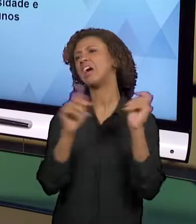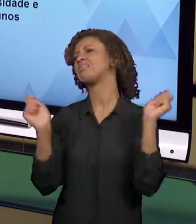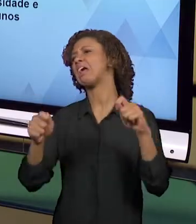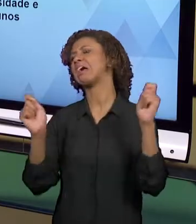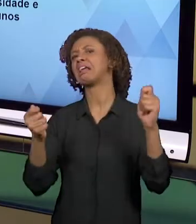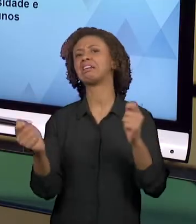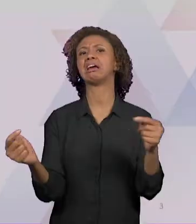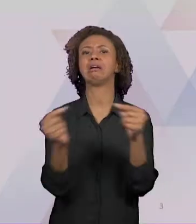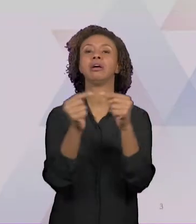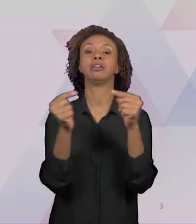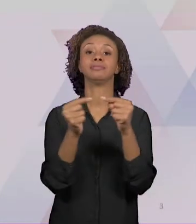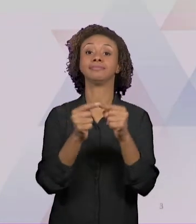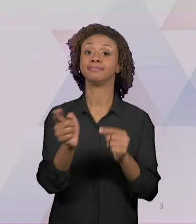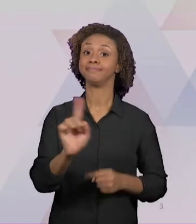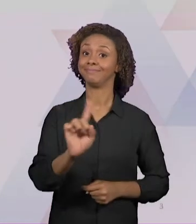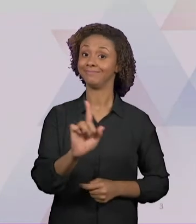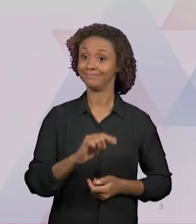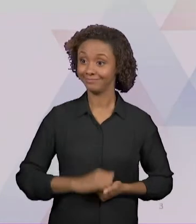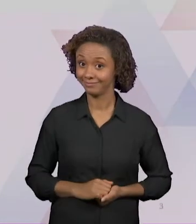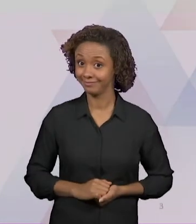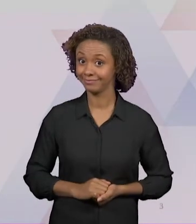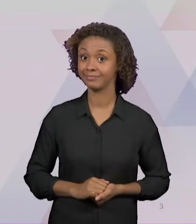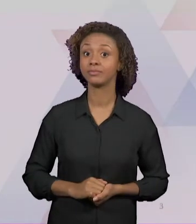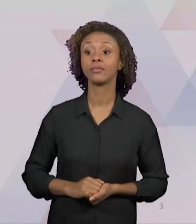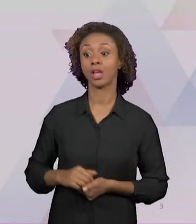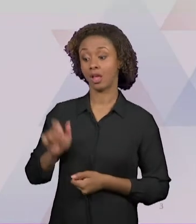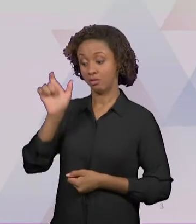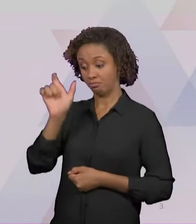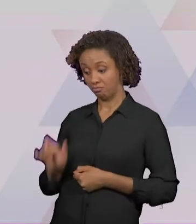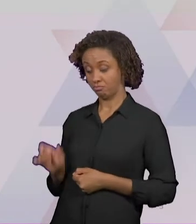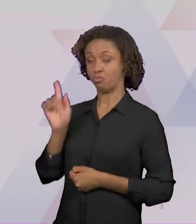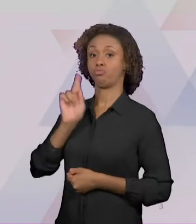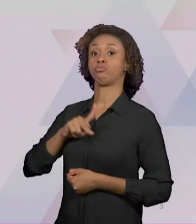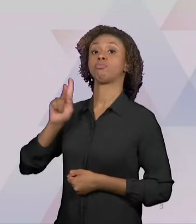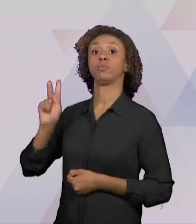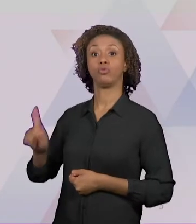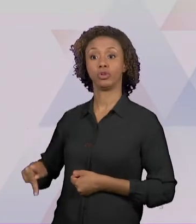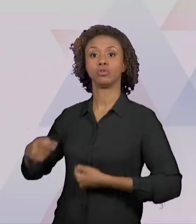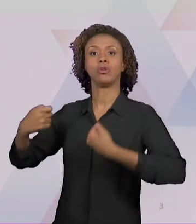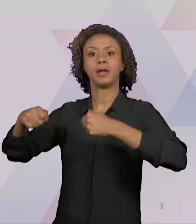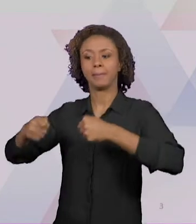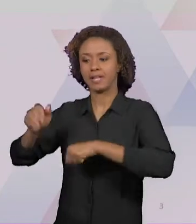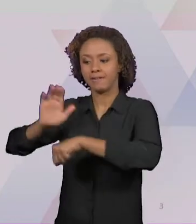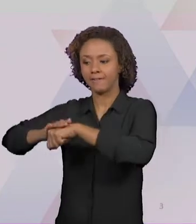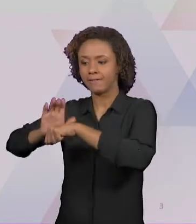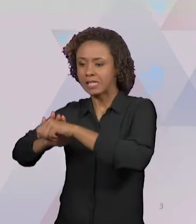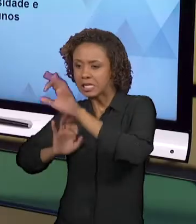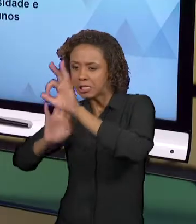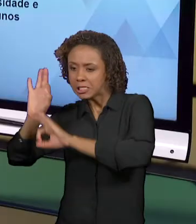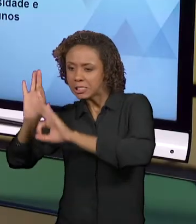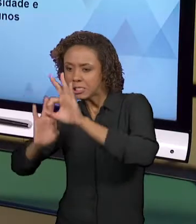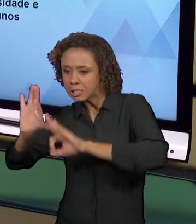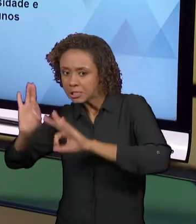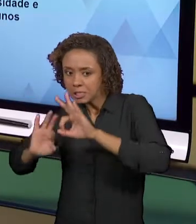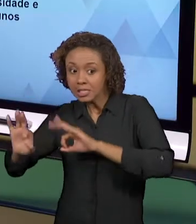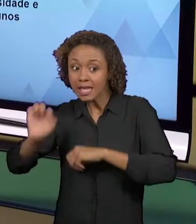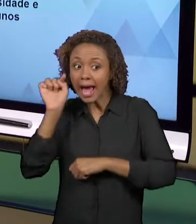ELAS TÊM QUE SER ADEQUADAS PELO PROFESSOR A UM PÚBLICO ESPECÍFICO, OU SEJA, ELAS DEVEM SER